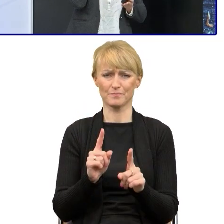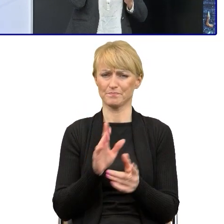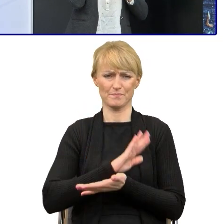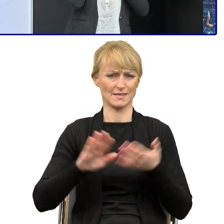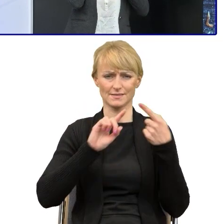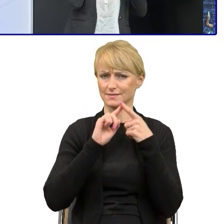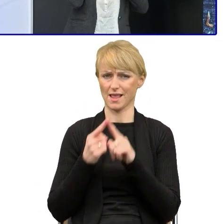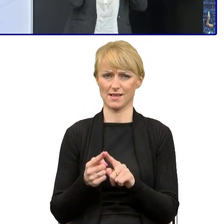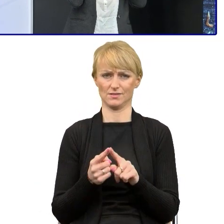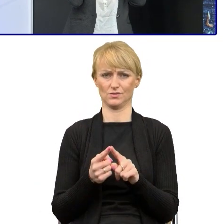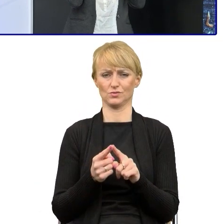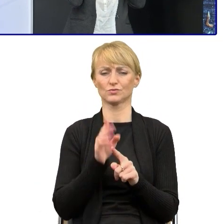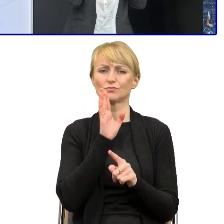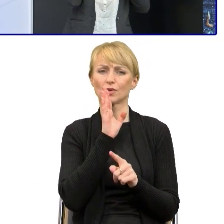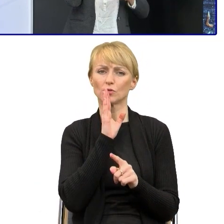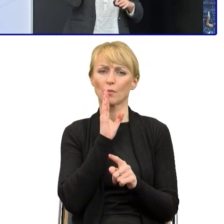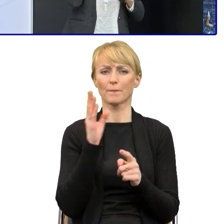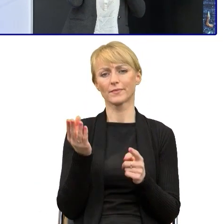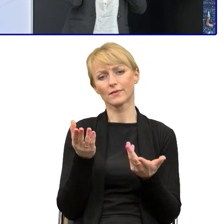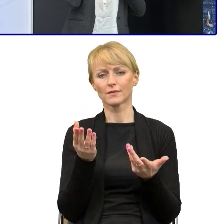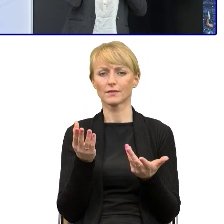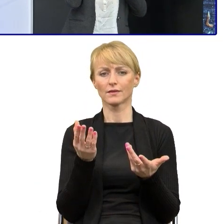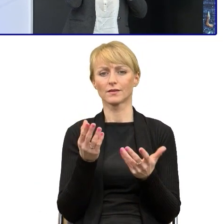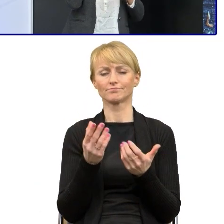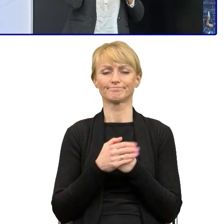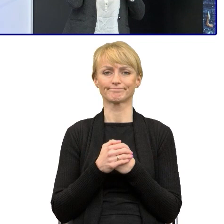więc jeśli czasami da się je skrócić naprawdę o połowę,